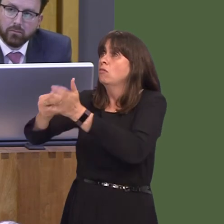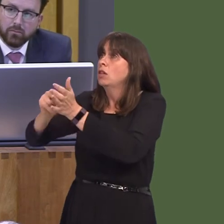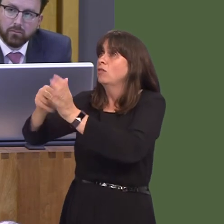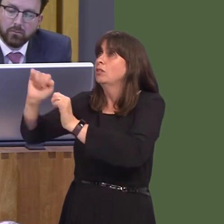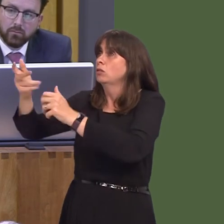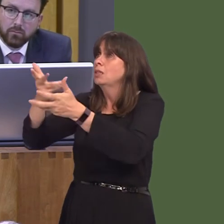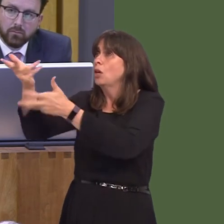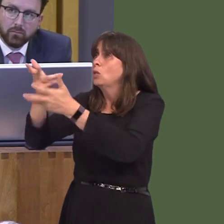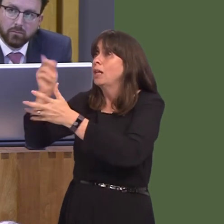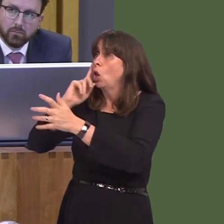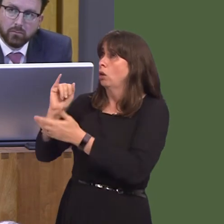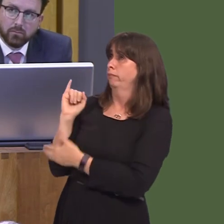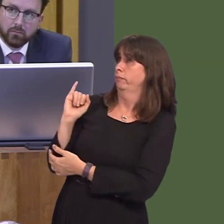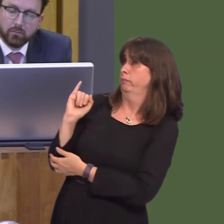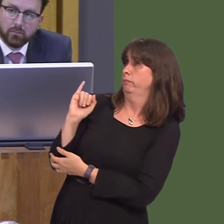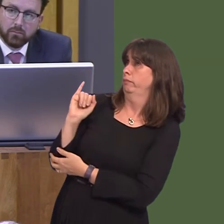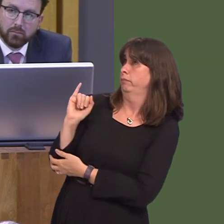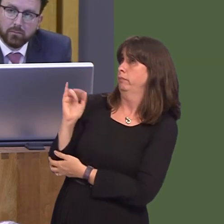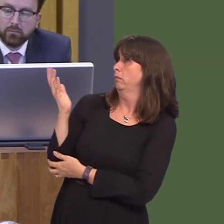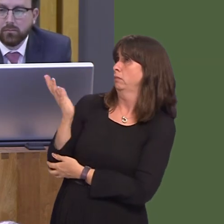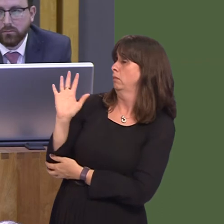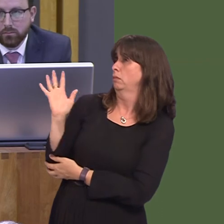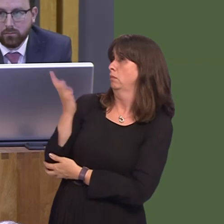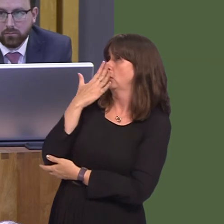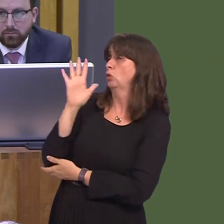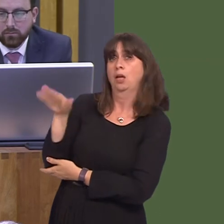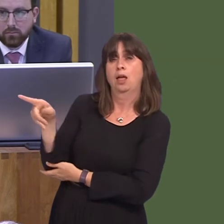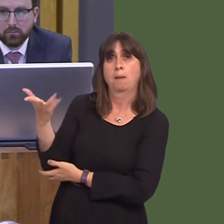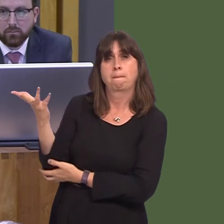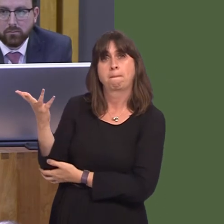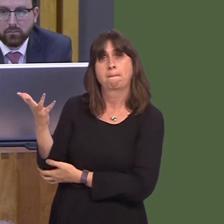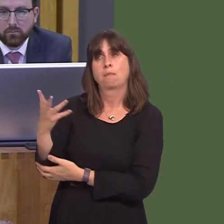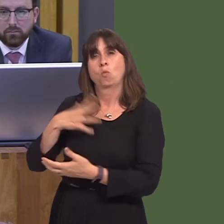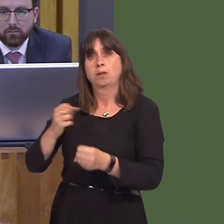what assurances can you offer that we will not encounter disruption to key services like